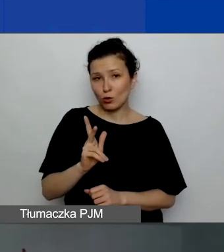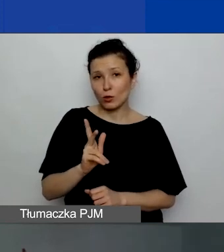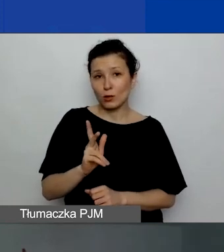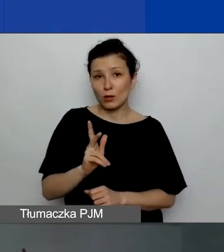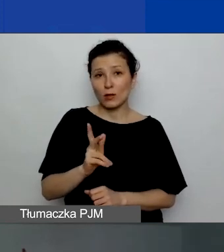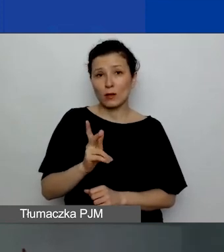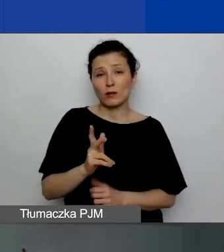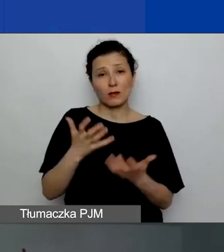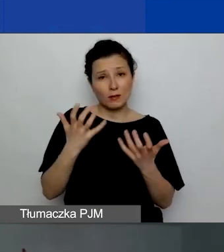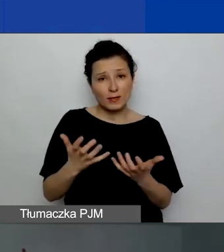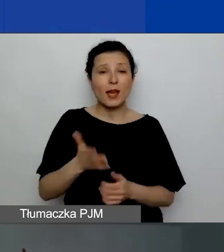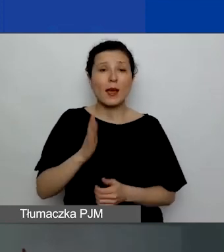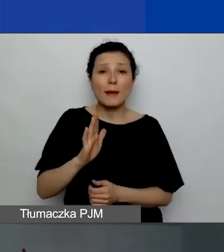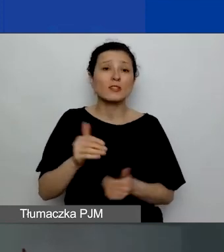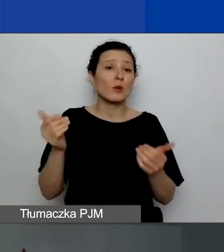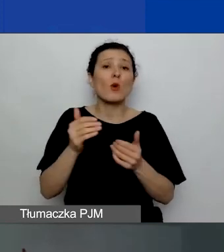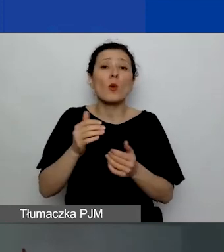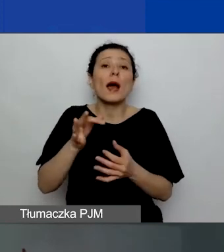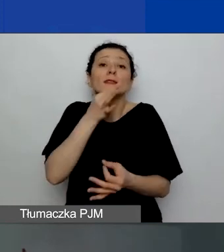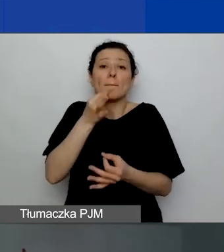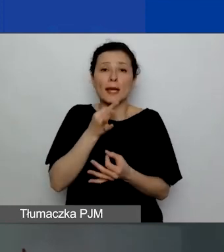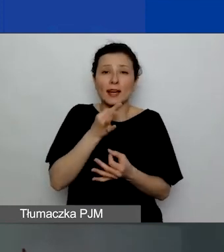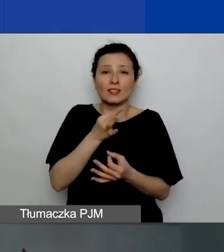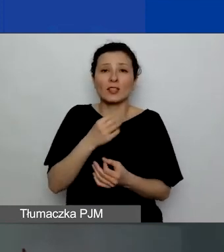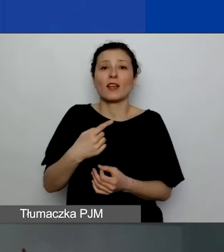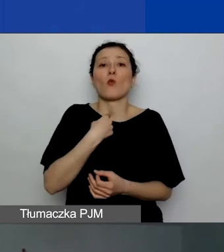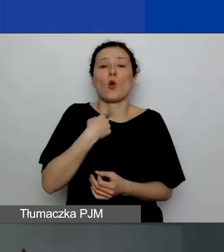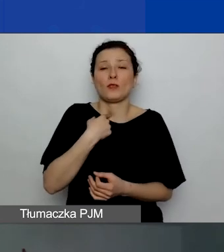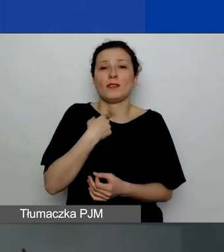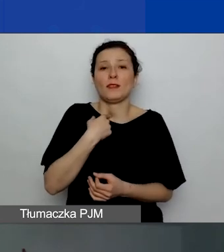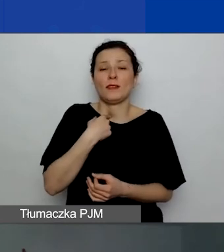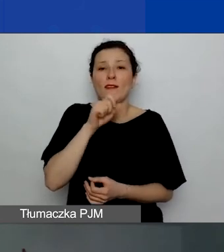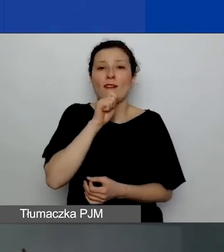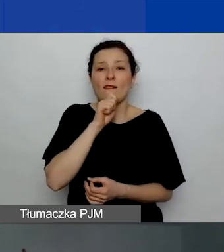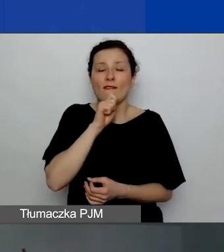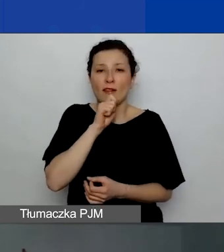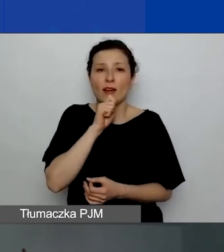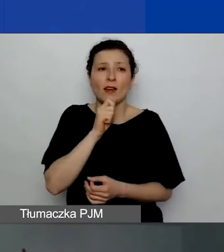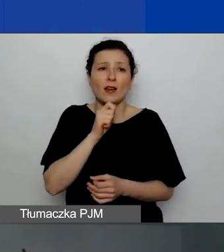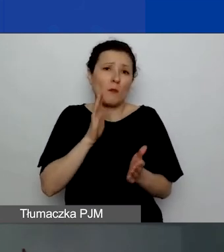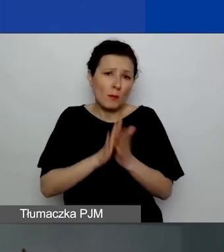będzie mogła zadać swoje pytanie również głosem. Po prostu porozmawiać z osobami prowadzącymi.